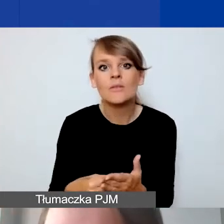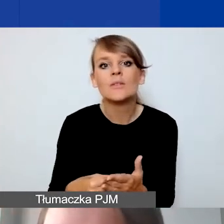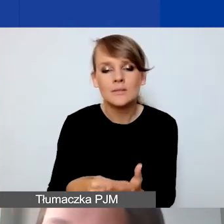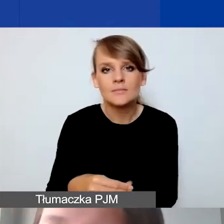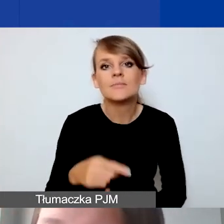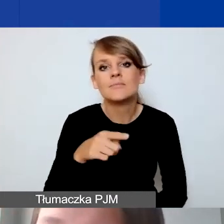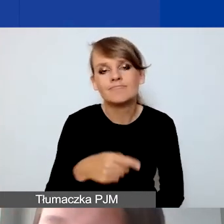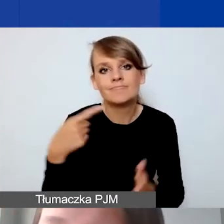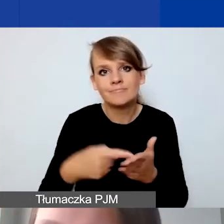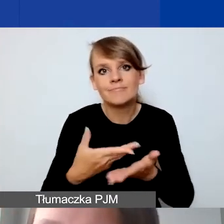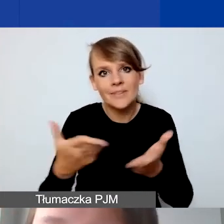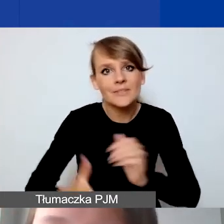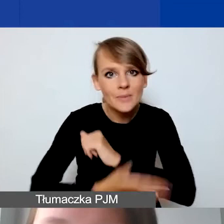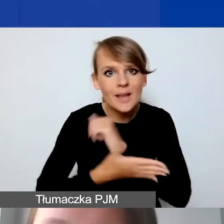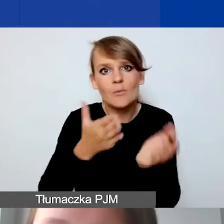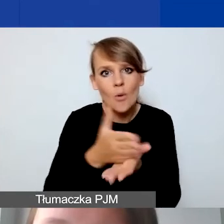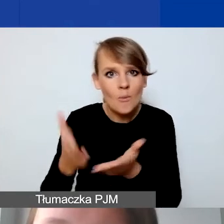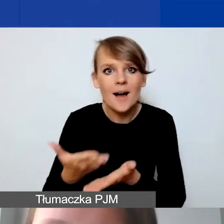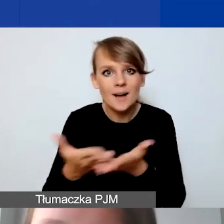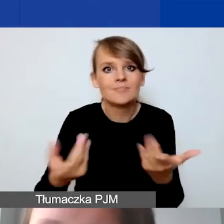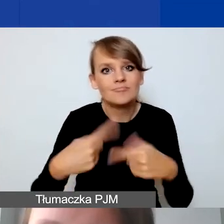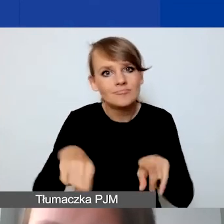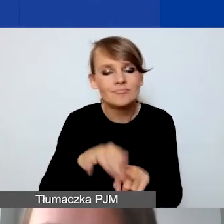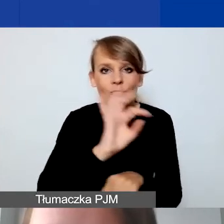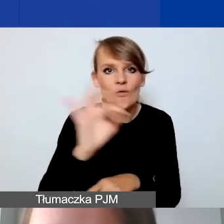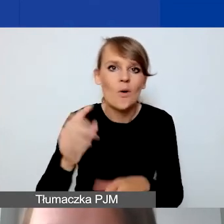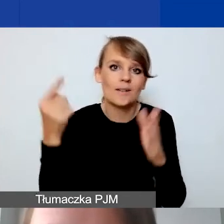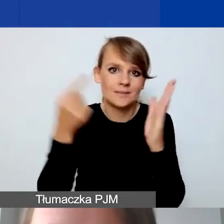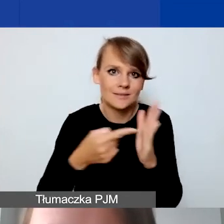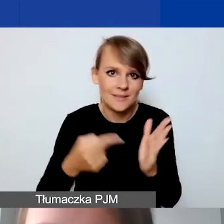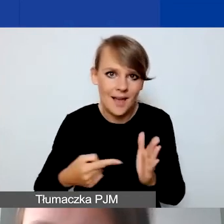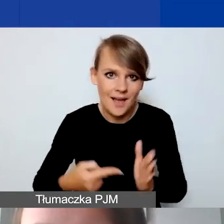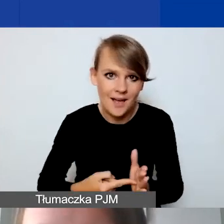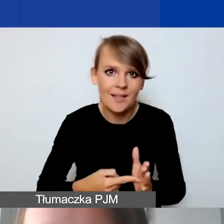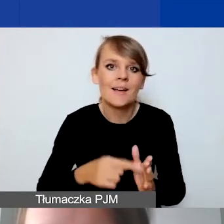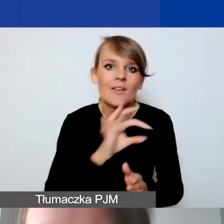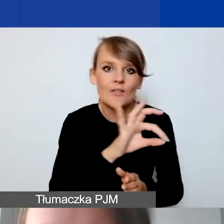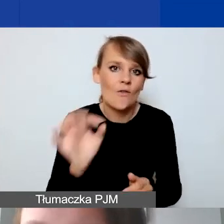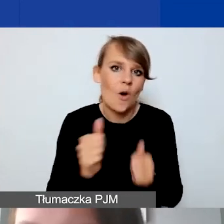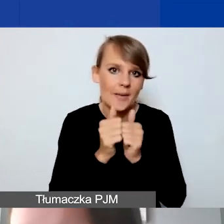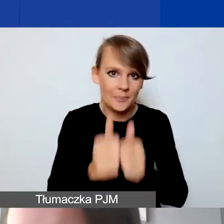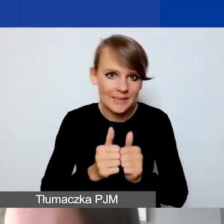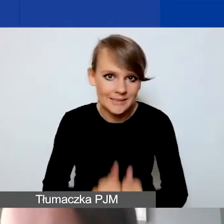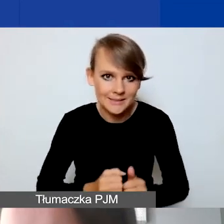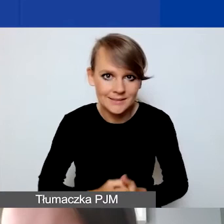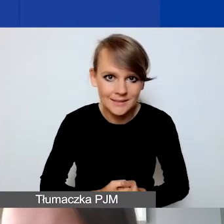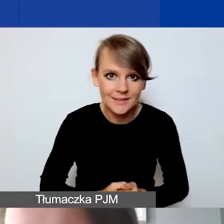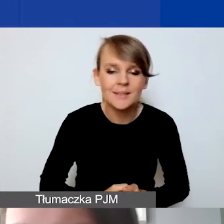i pomagać w realizacji państwa celów i misji państwa organizacji. Jeszcze raz przypomnienie.